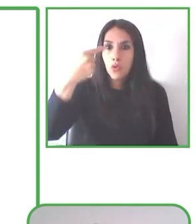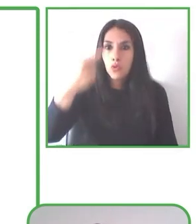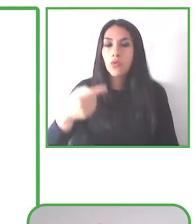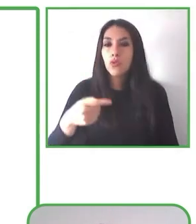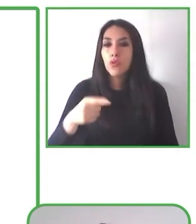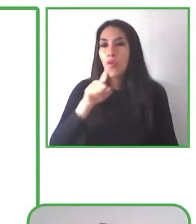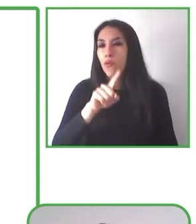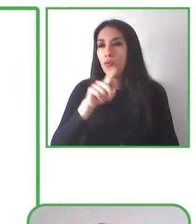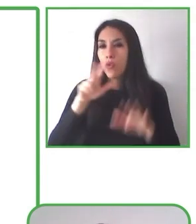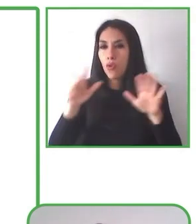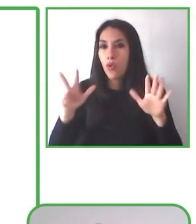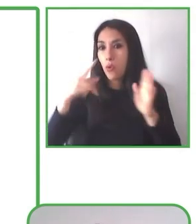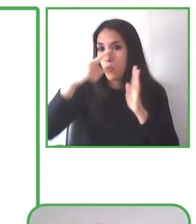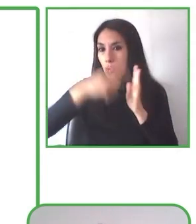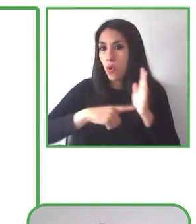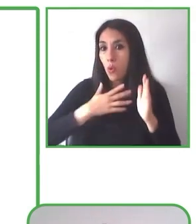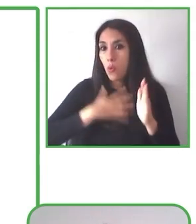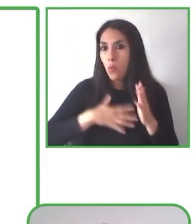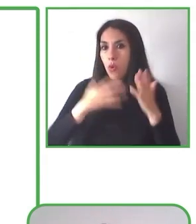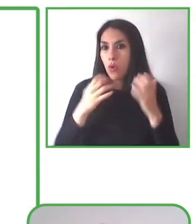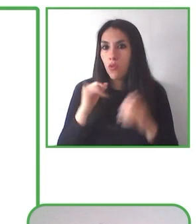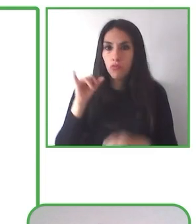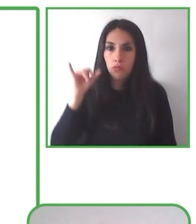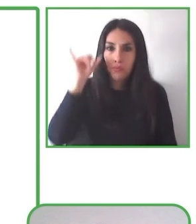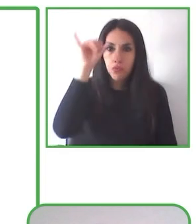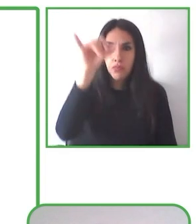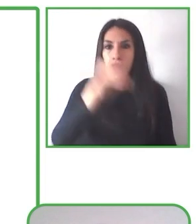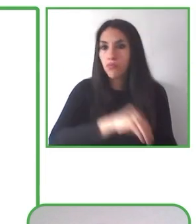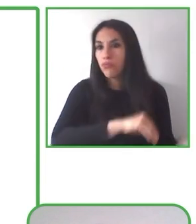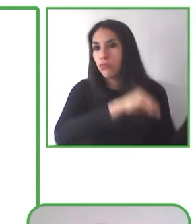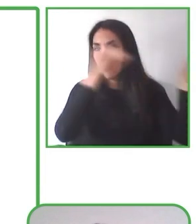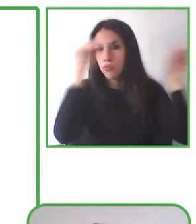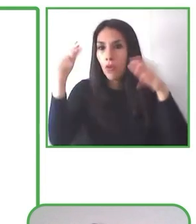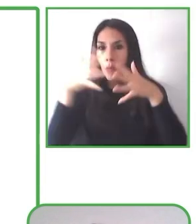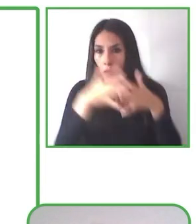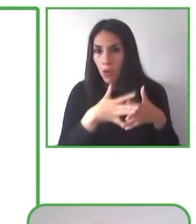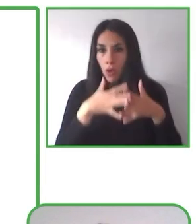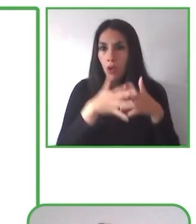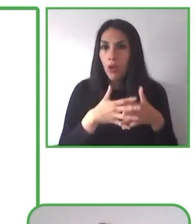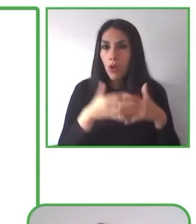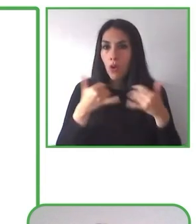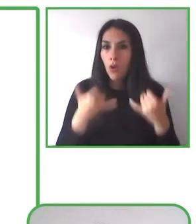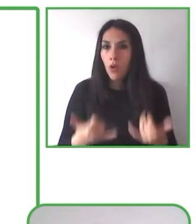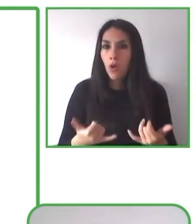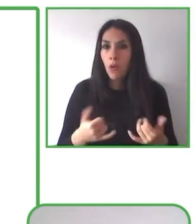Hay recorridos en muchas regiones del país, se destacan en forma especial los